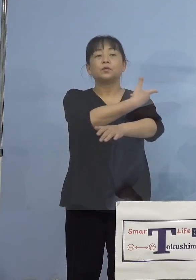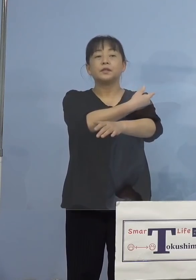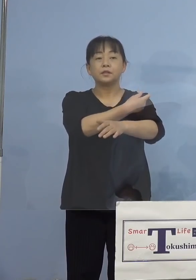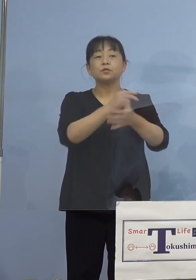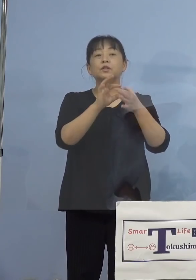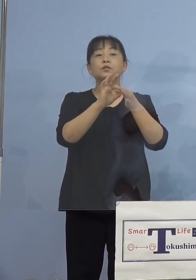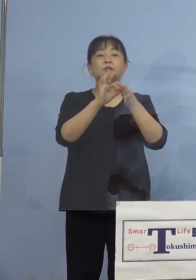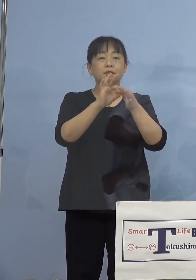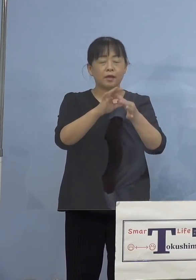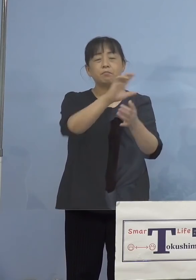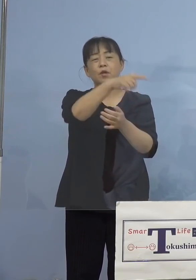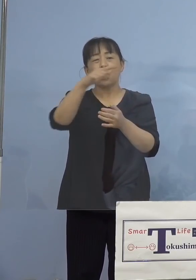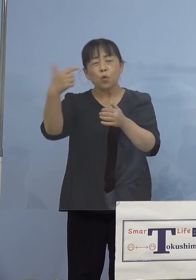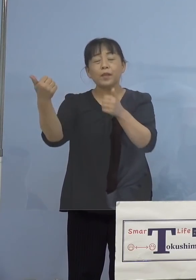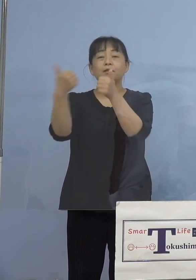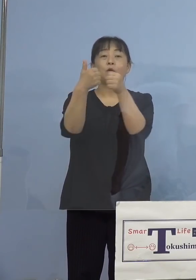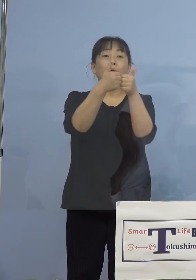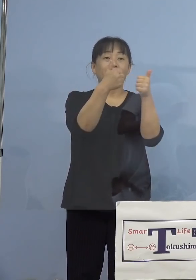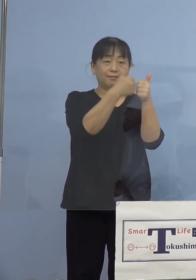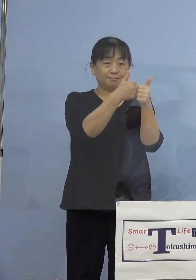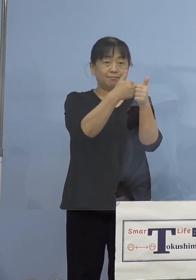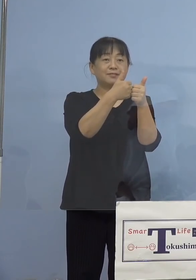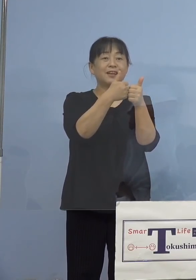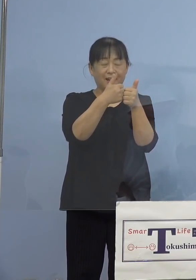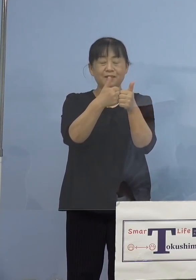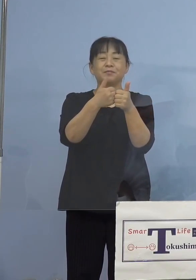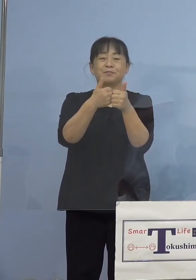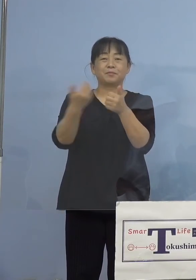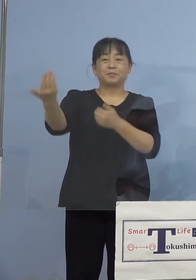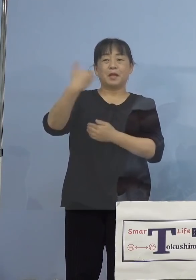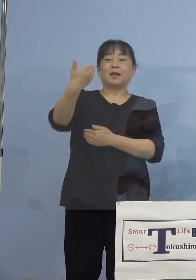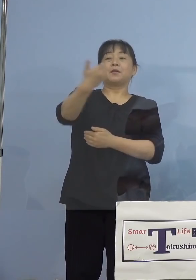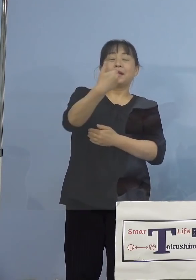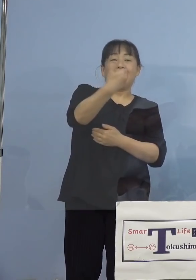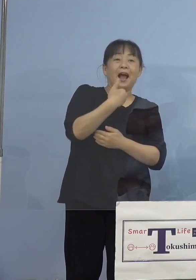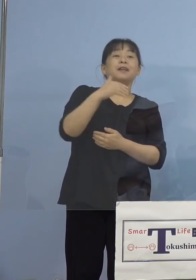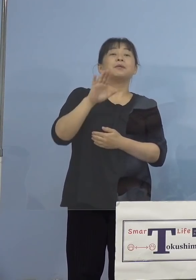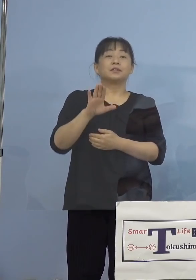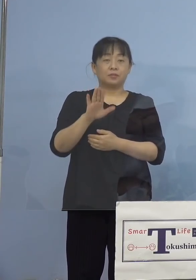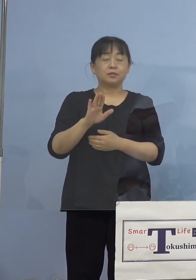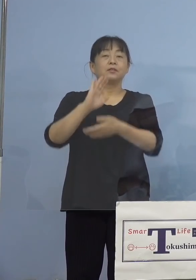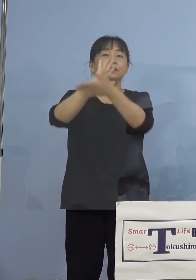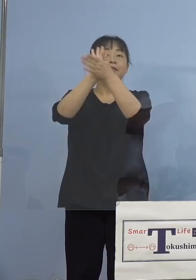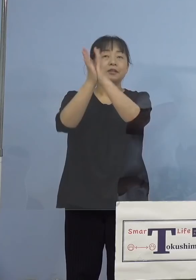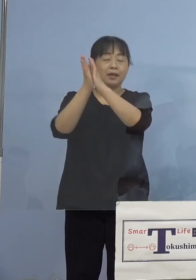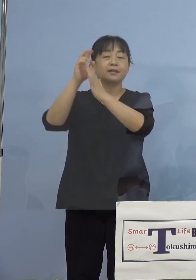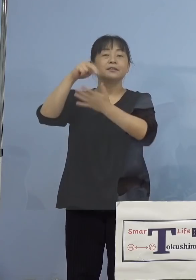様々な相談、こちらが寄せられて おりまして、県が設置をしている